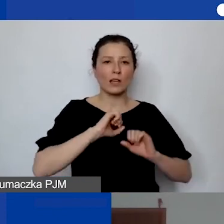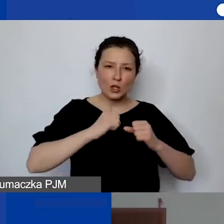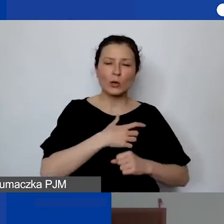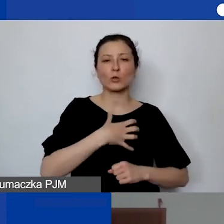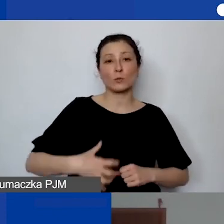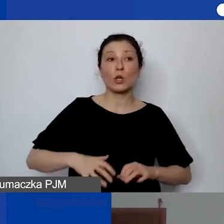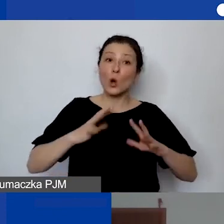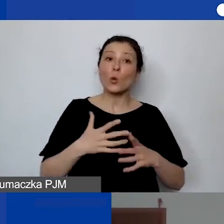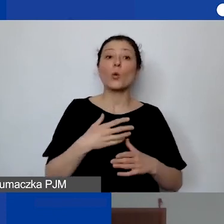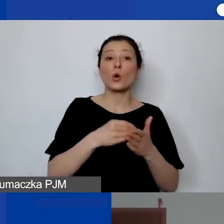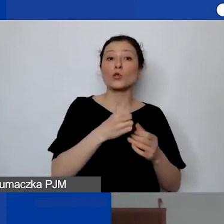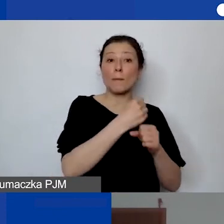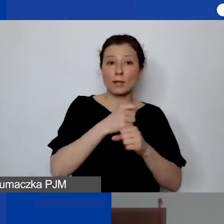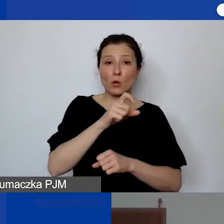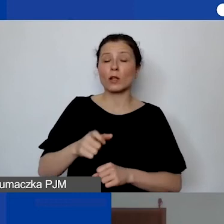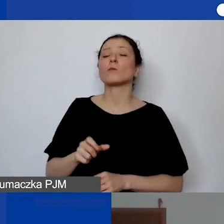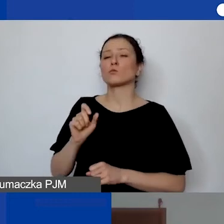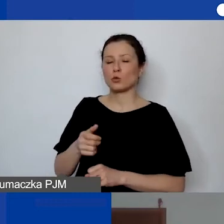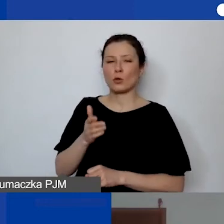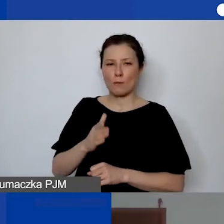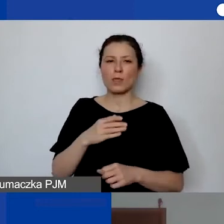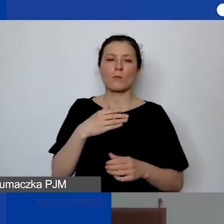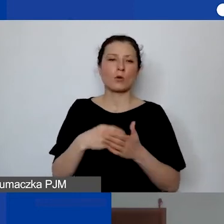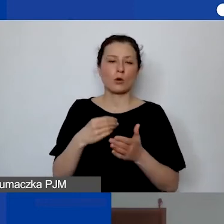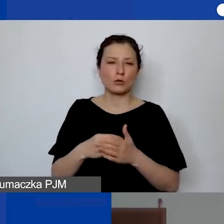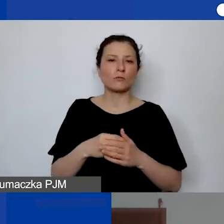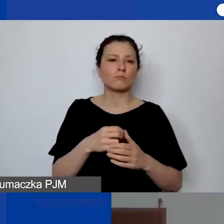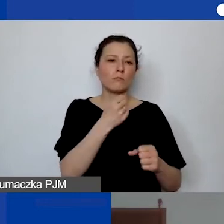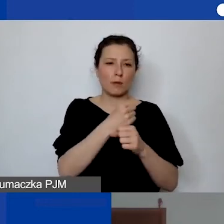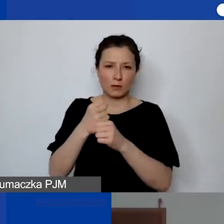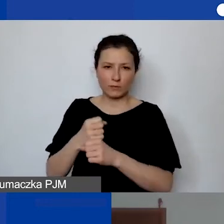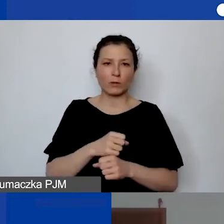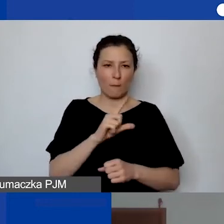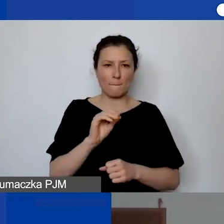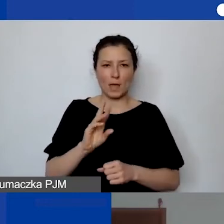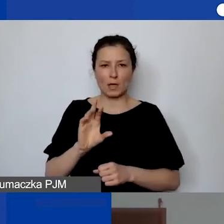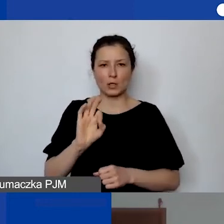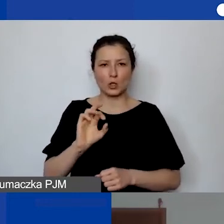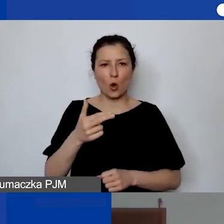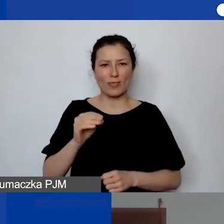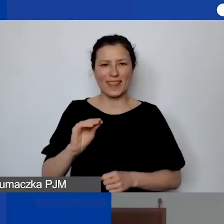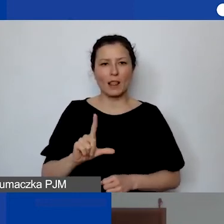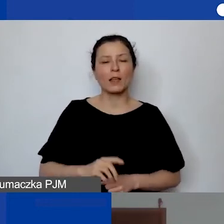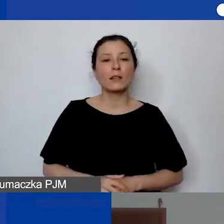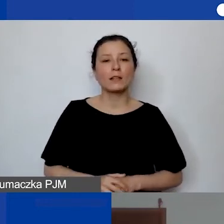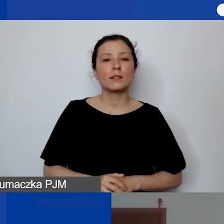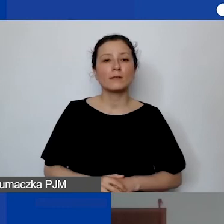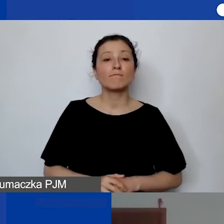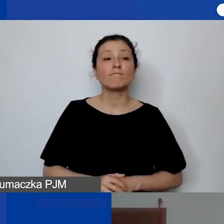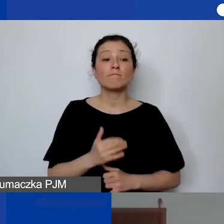To będą koszty personelu, jeżeli te osoby są "oddelegowane",